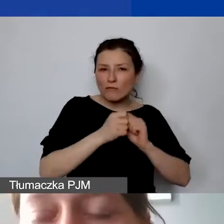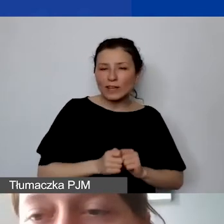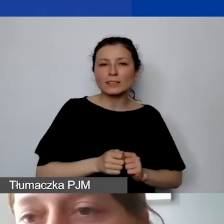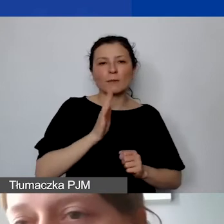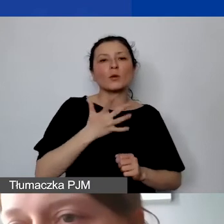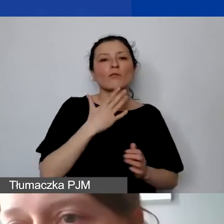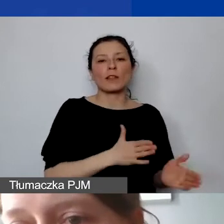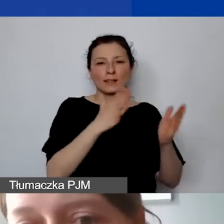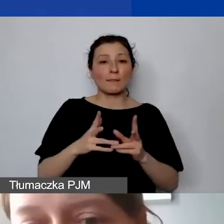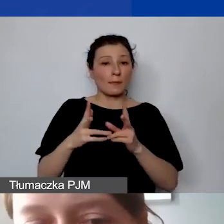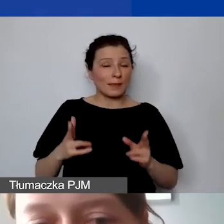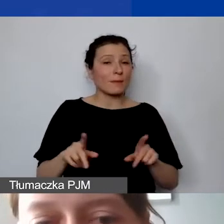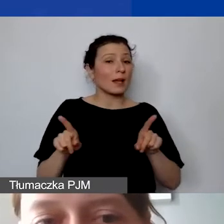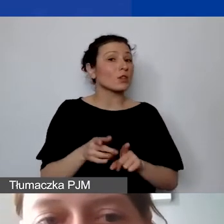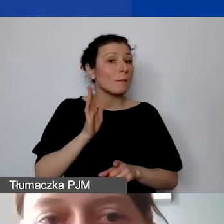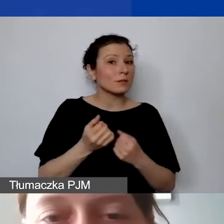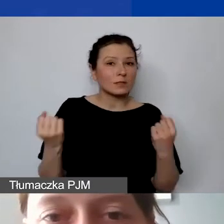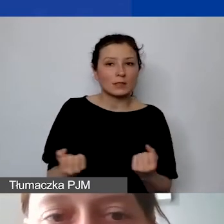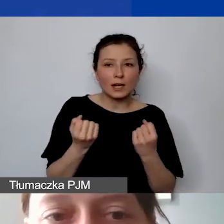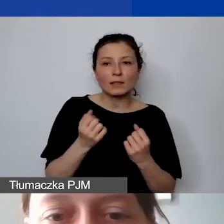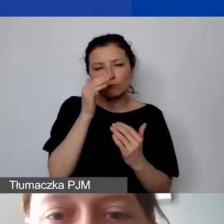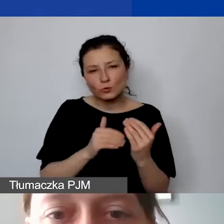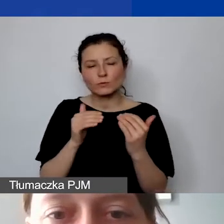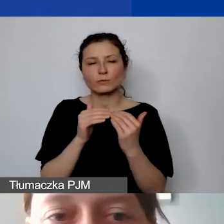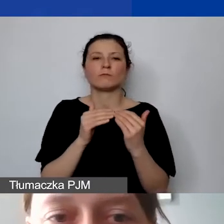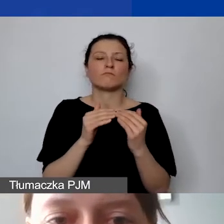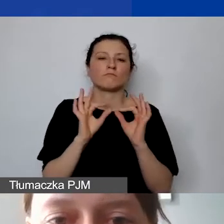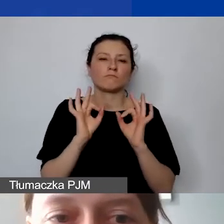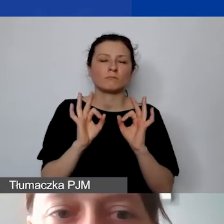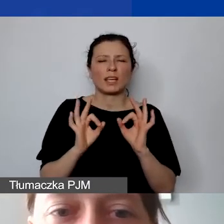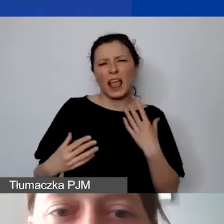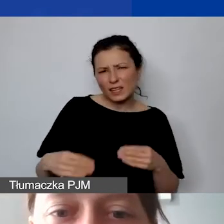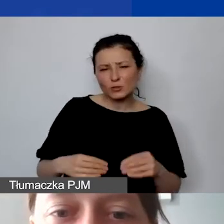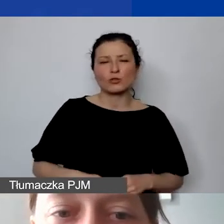ale będziemy starali się podchodzić tu w miarę elastycznie.